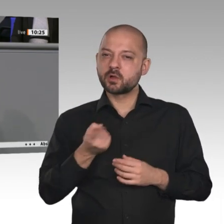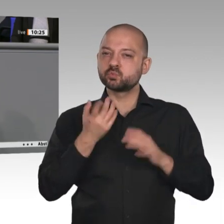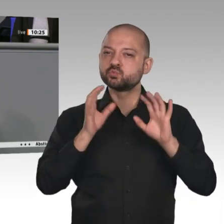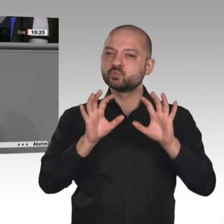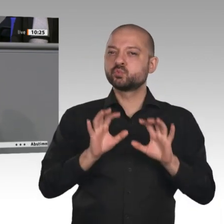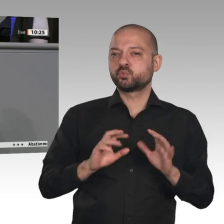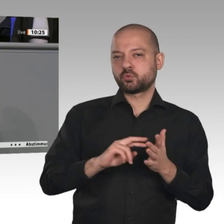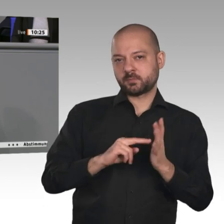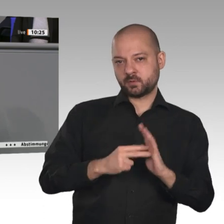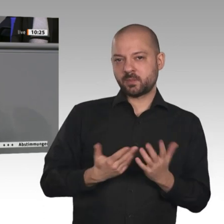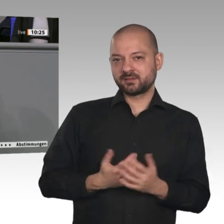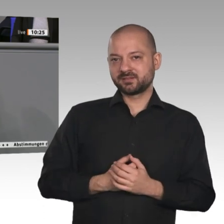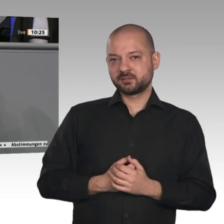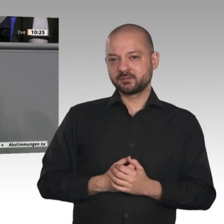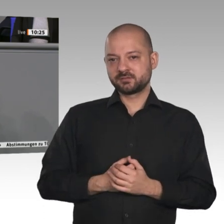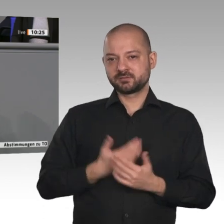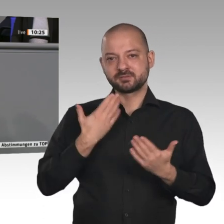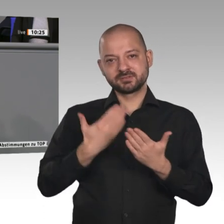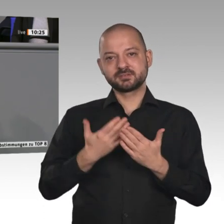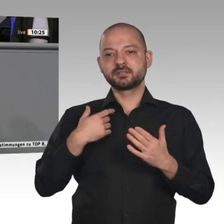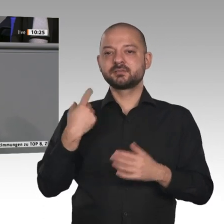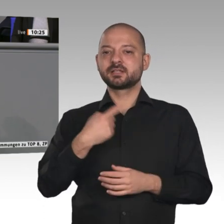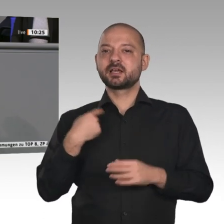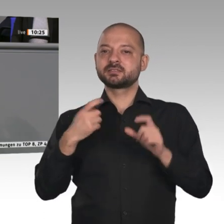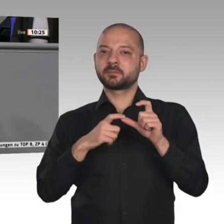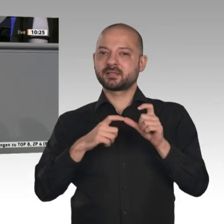Handschrift der SPD-Fraktion. Die Ausgangslage ist gut. Packen wir‘s an!